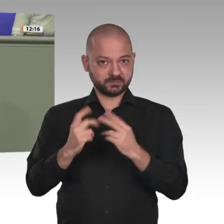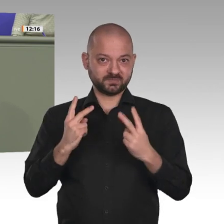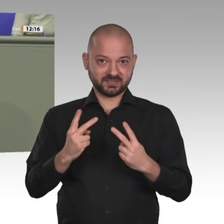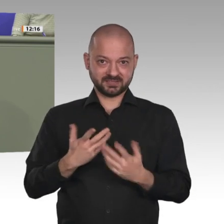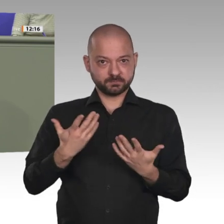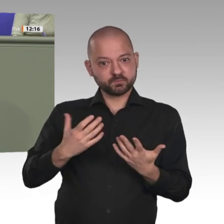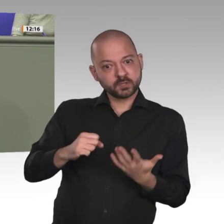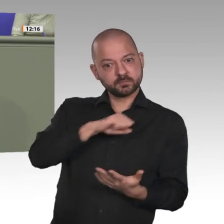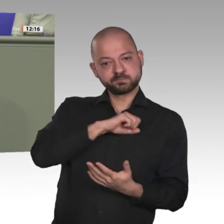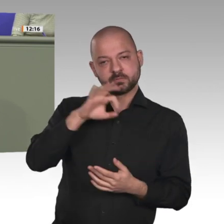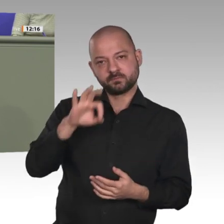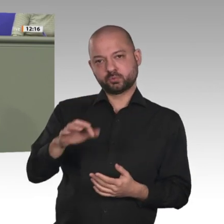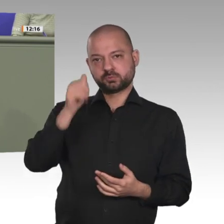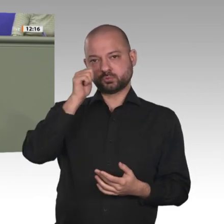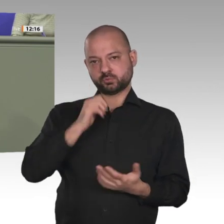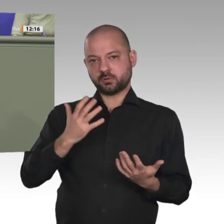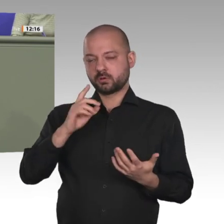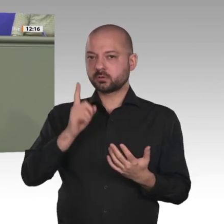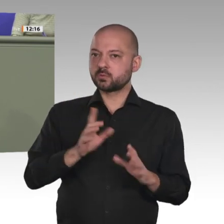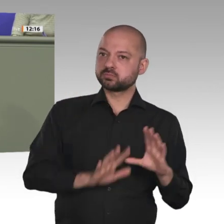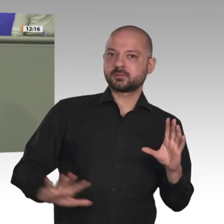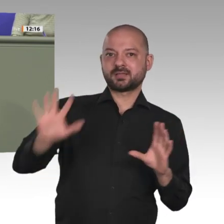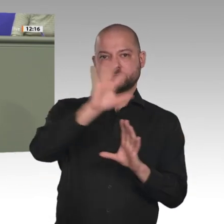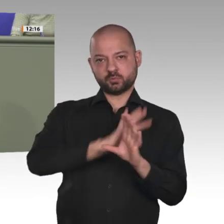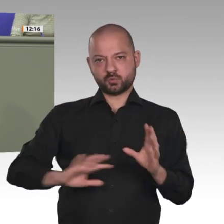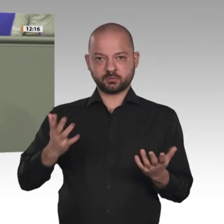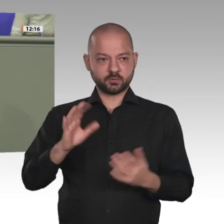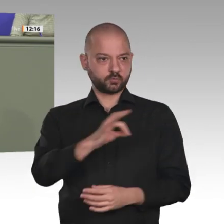es doch sein, Demokratie und Zivilgesellschaft auf dem afrikanischen Kontinent zu stärken.